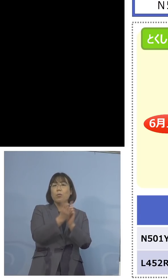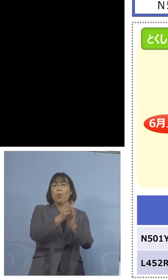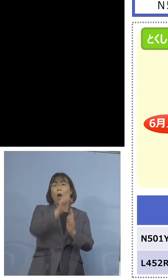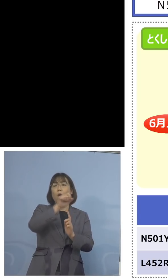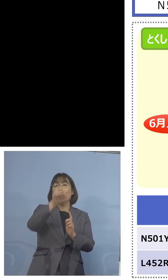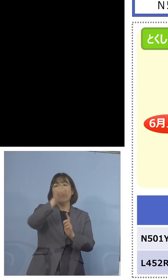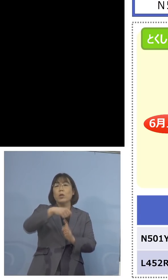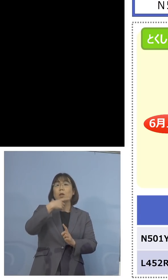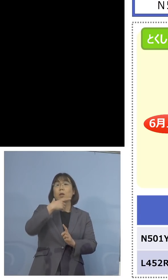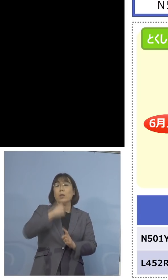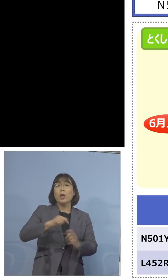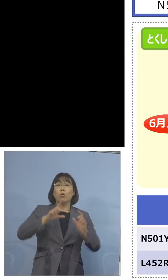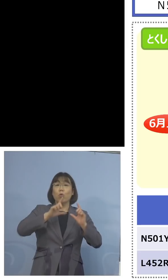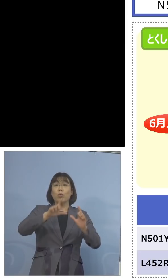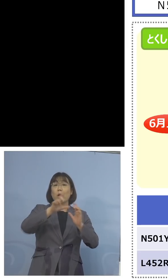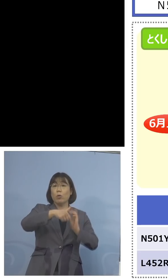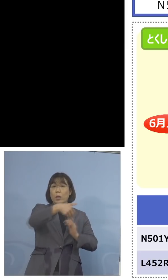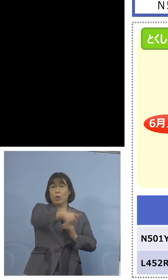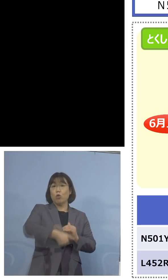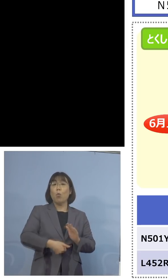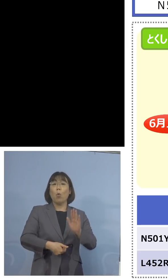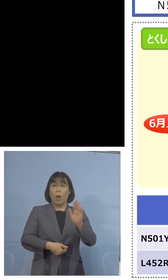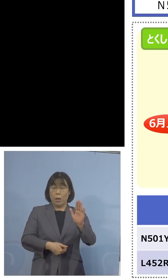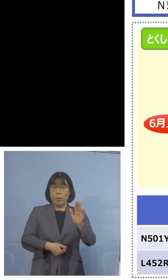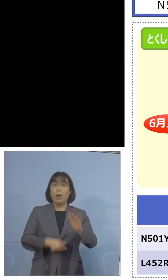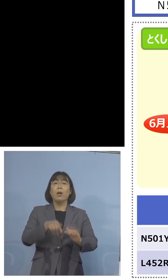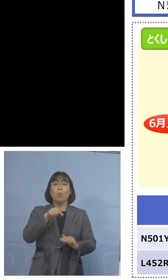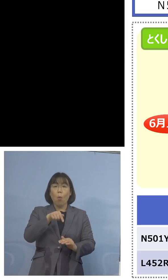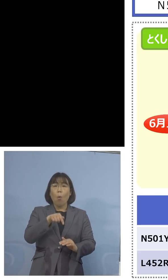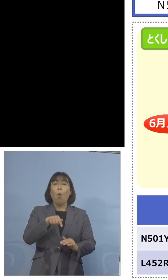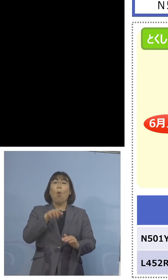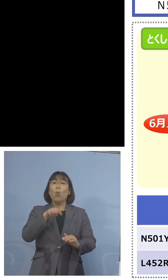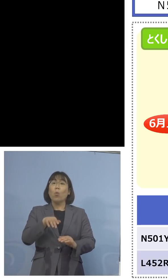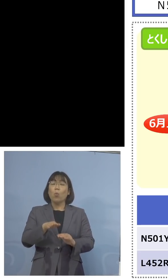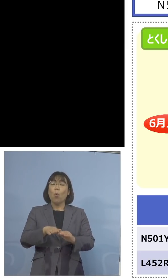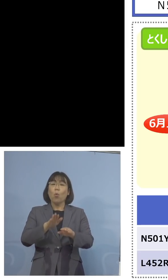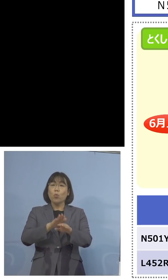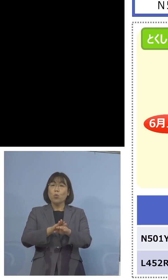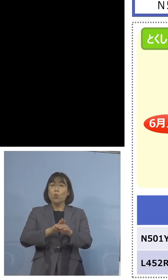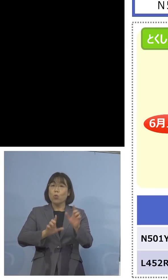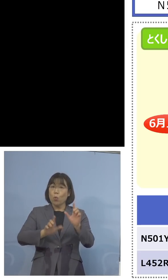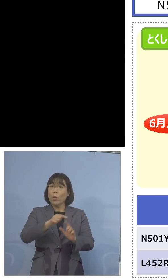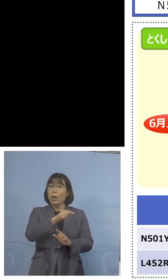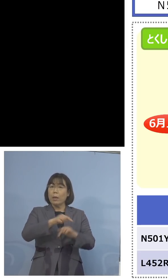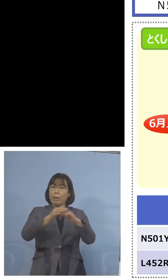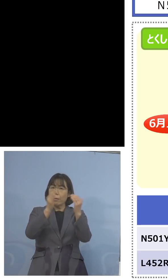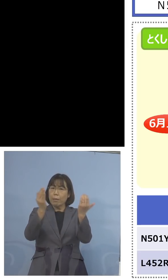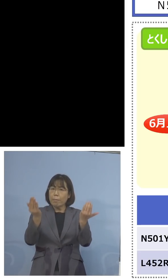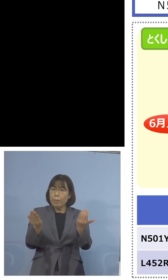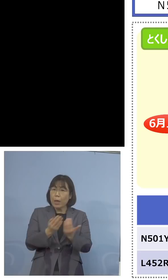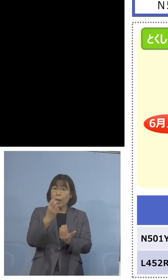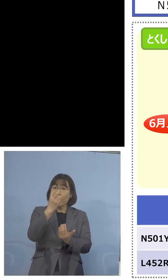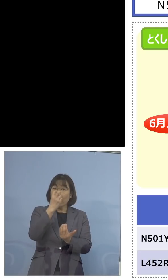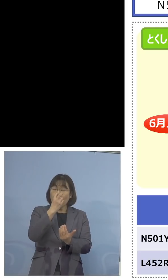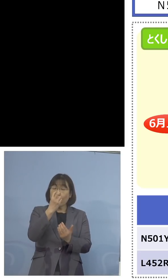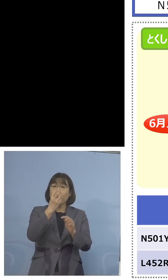ありますが、そうではなく、このような 形になりますので、全体を調べた上で